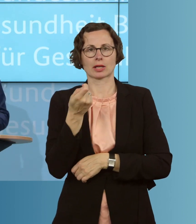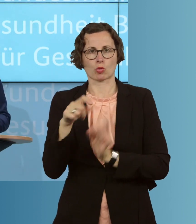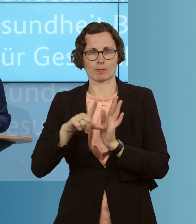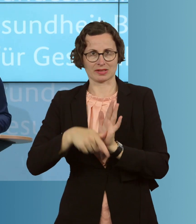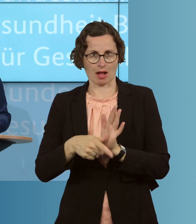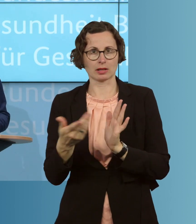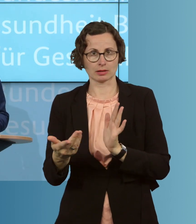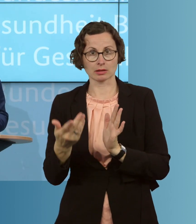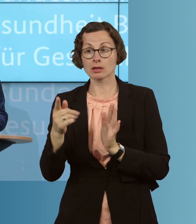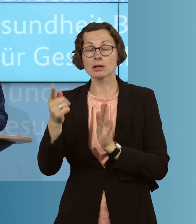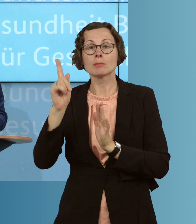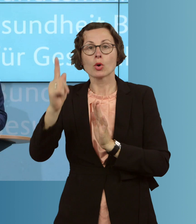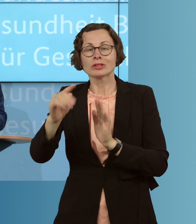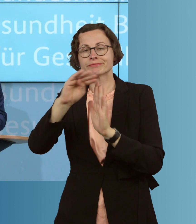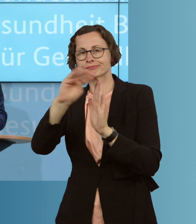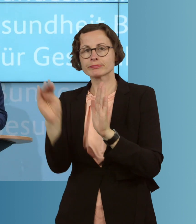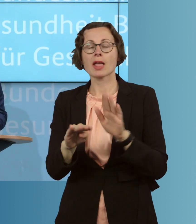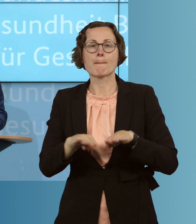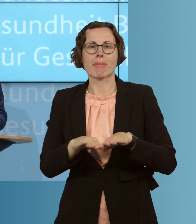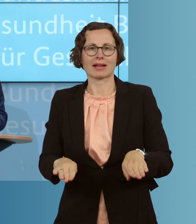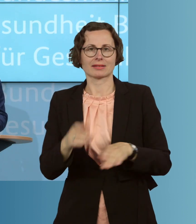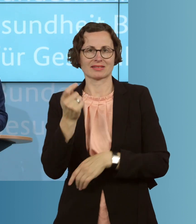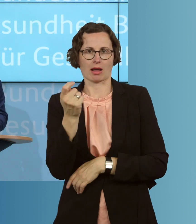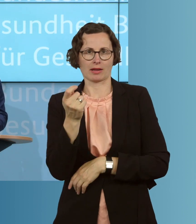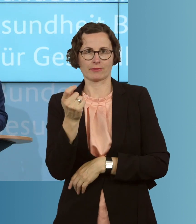und müssen in den Basistarif wechseln. Und wir ermöglichen ihnen, leichter,